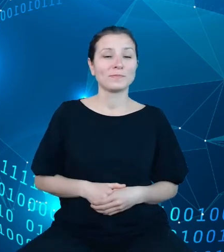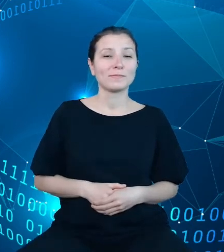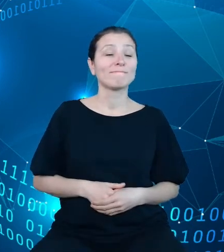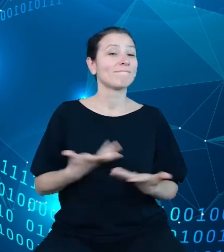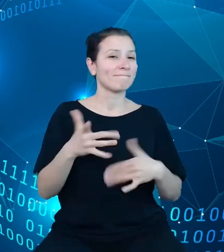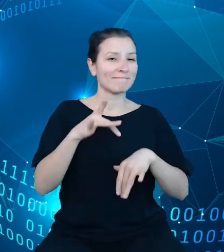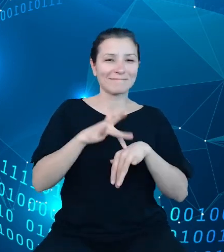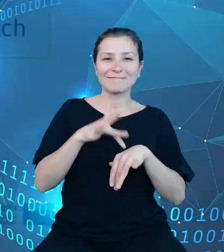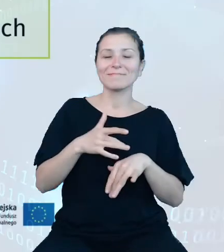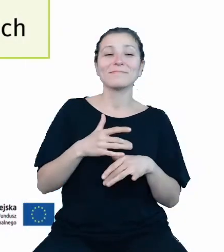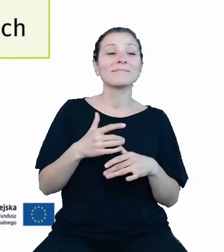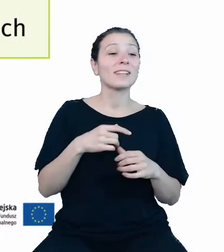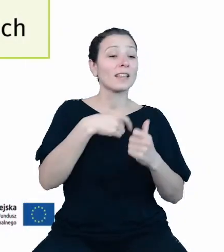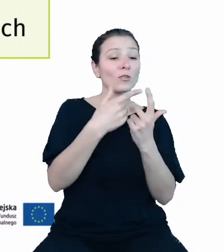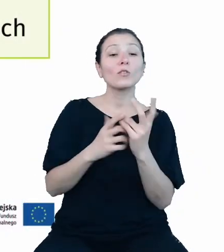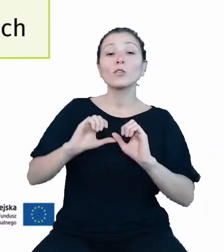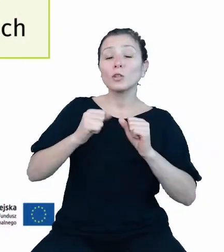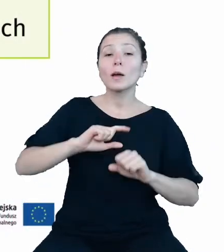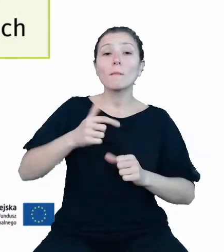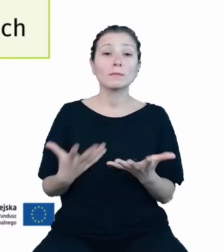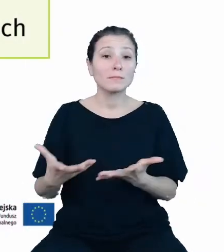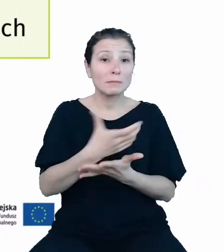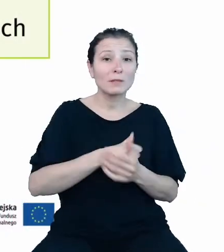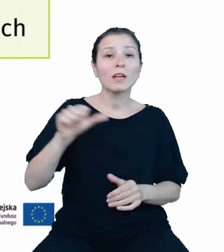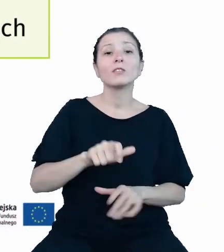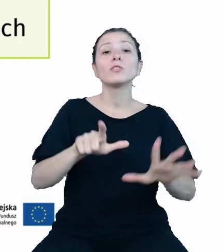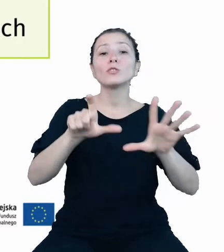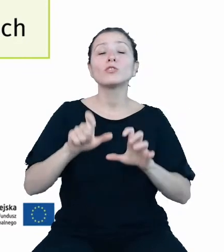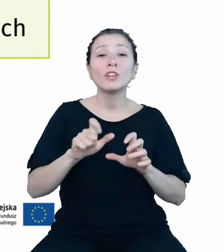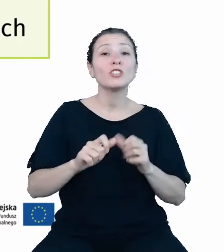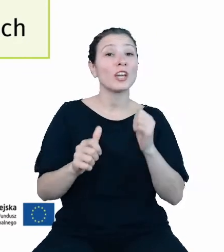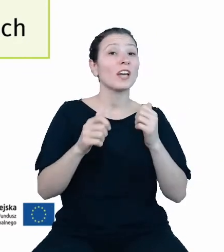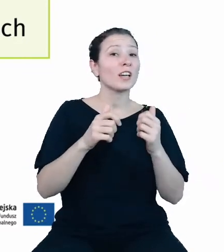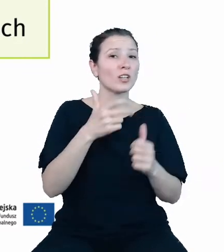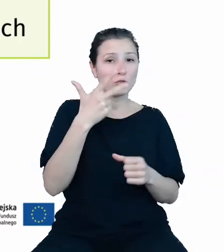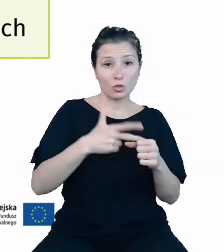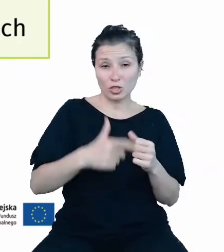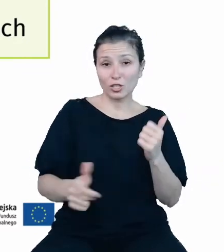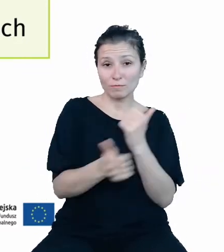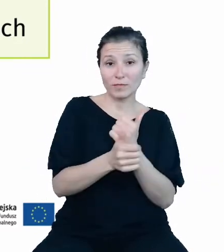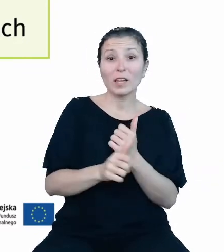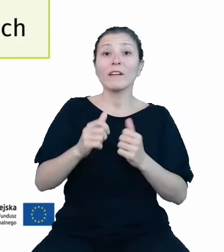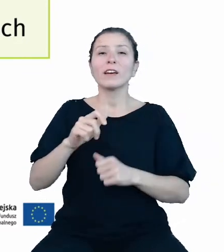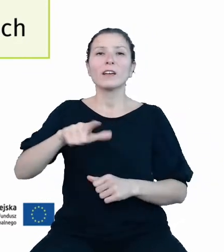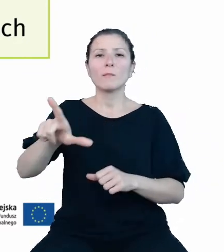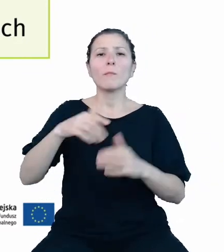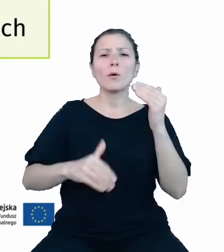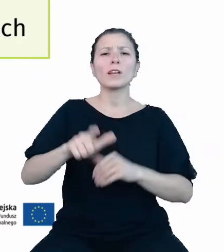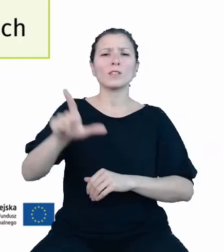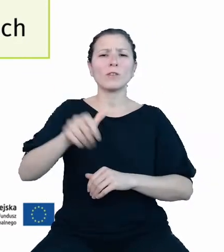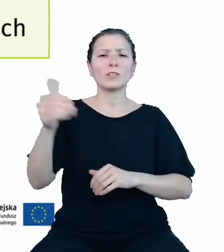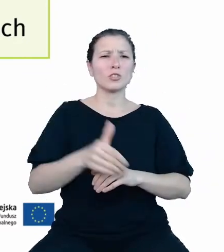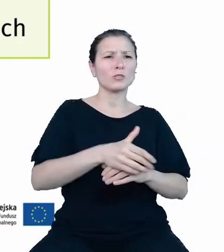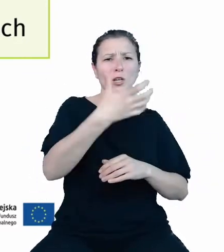zgrupowaliśmy 1230 zmiennych w 2260 przekrojów w ramach 31 dziedzinowych